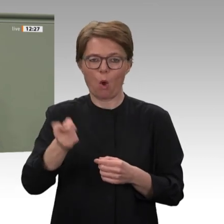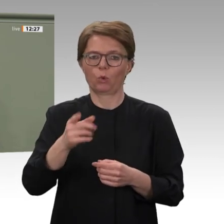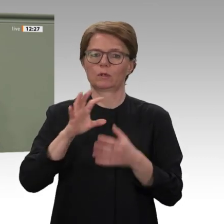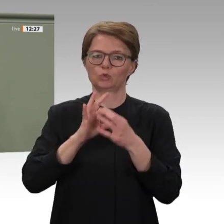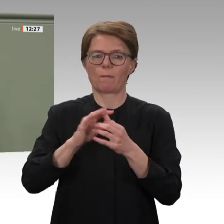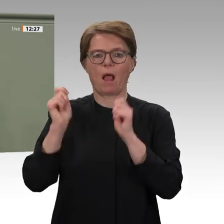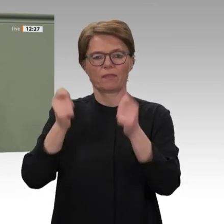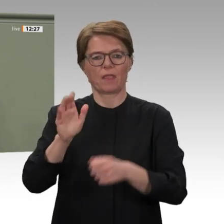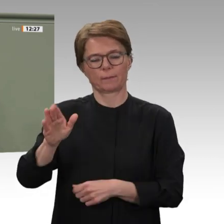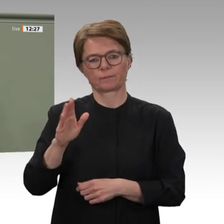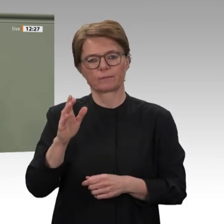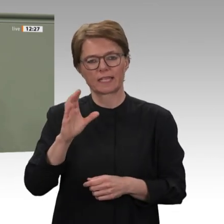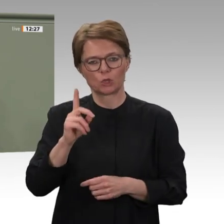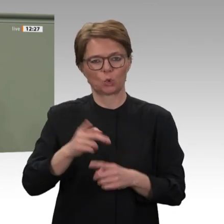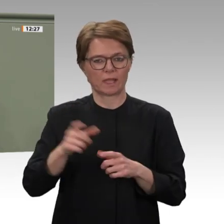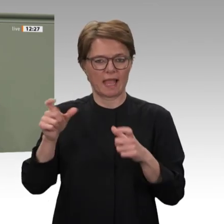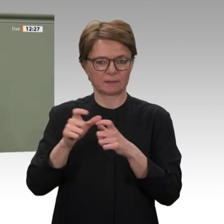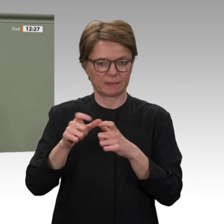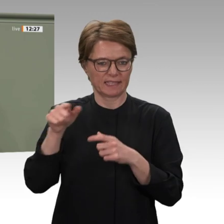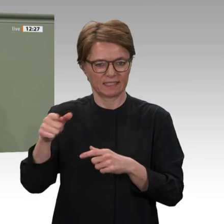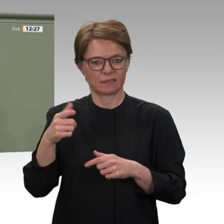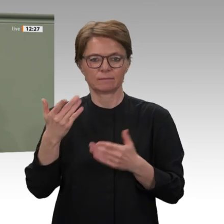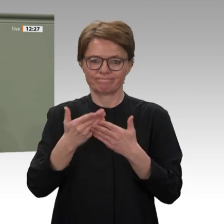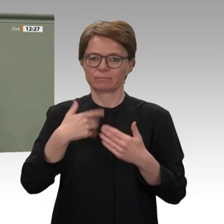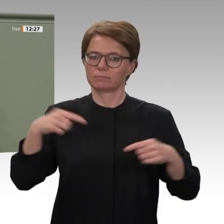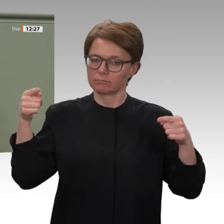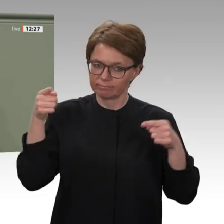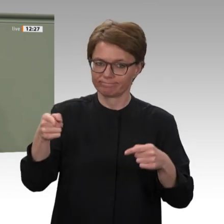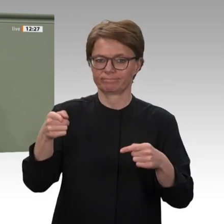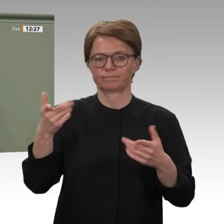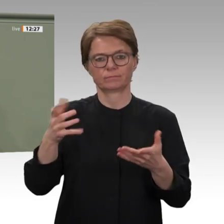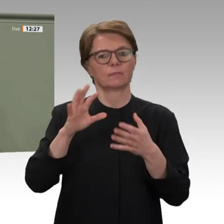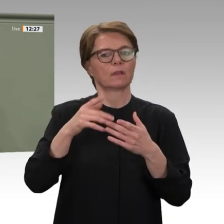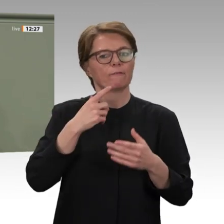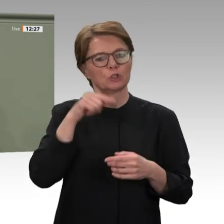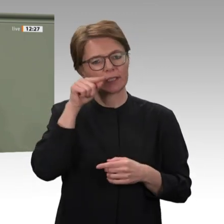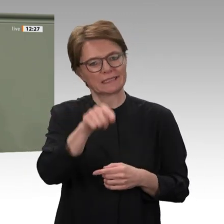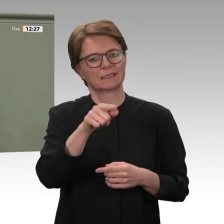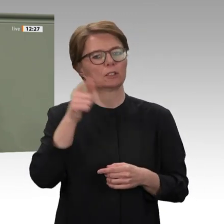werden. Mit diesem Schritt stellen wir sicher, dass der Demokratisierungsprozess im Sudan